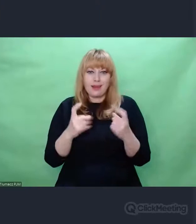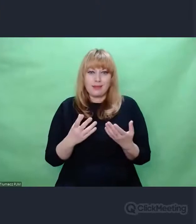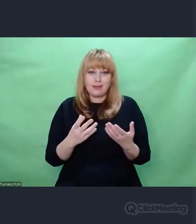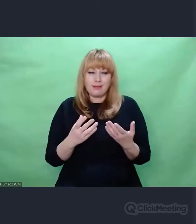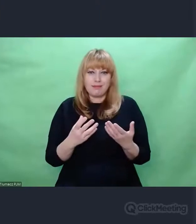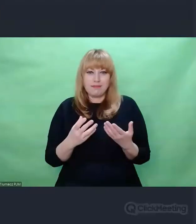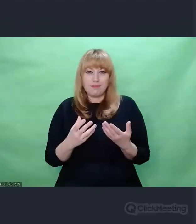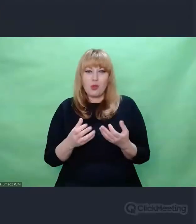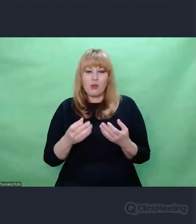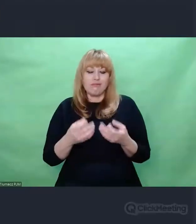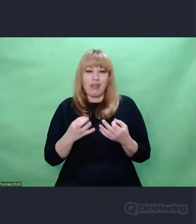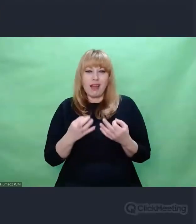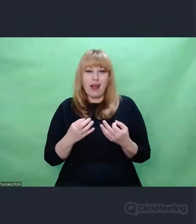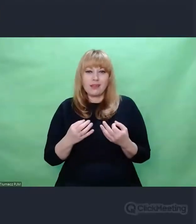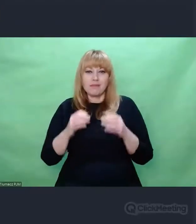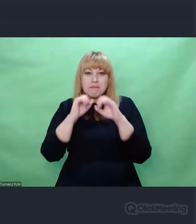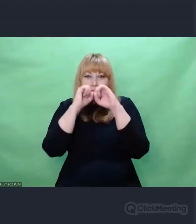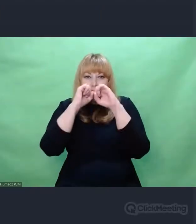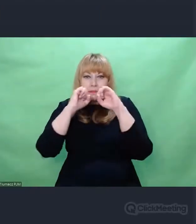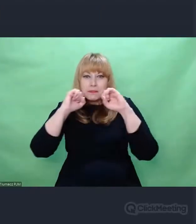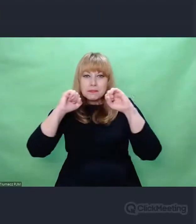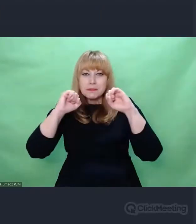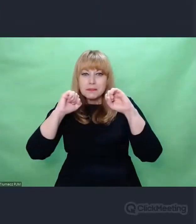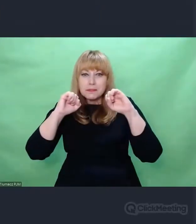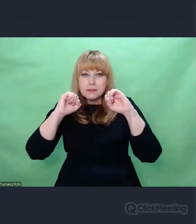Dopiero przyzwyczajamy się do faktu,